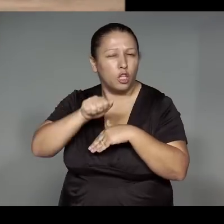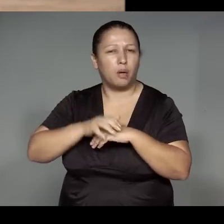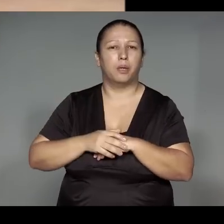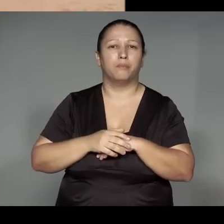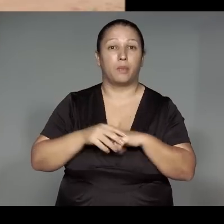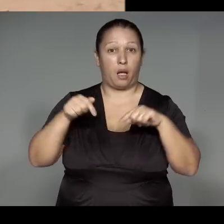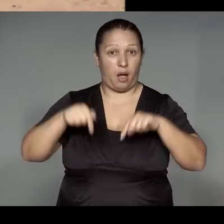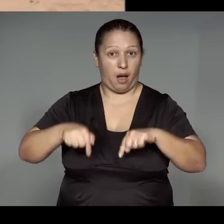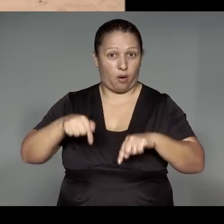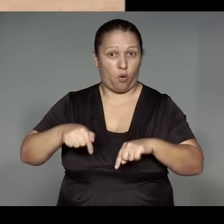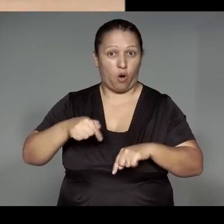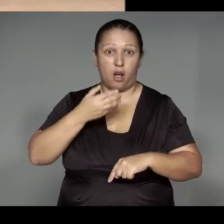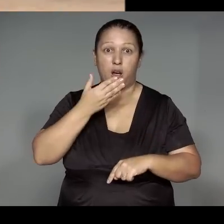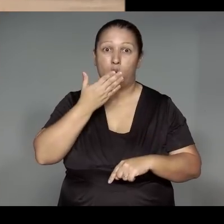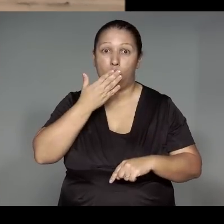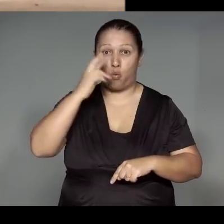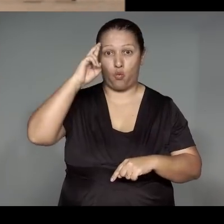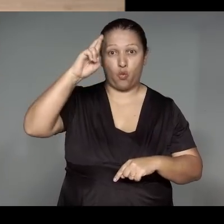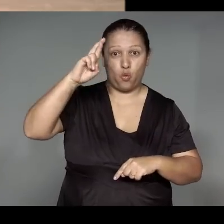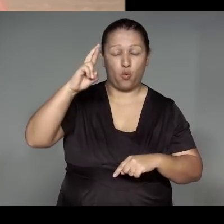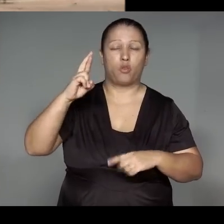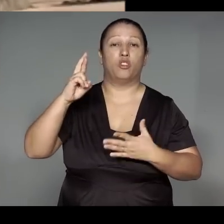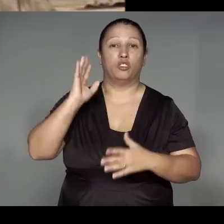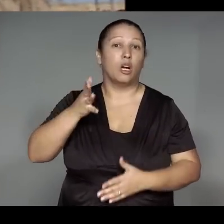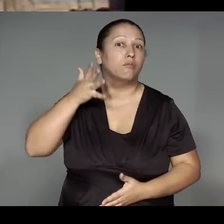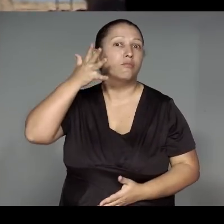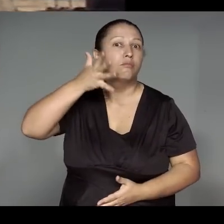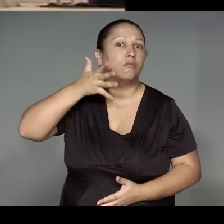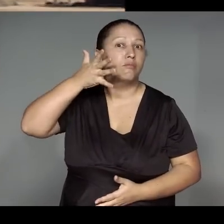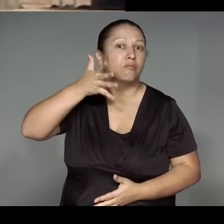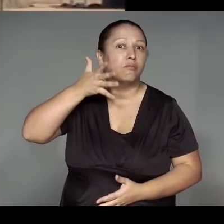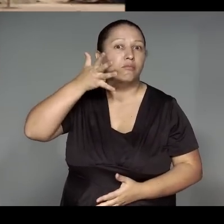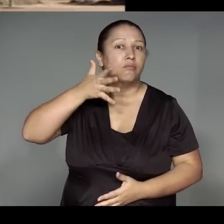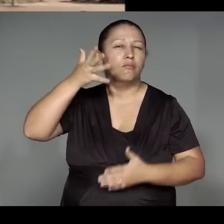Ama ’ang morerewara e͂he i’i okom